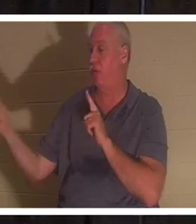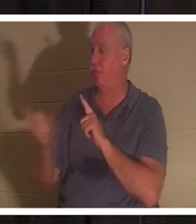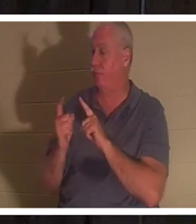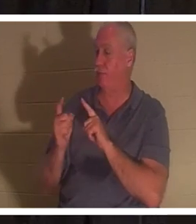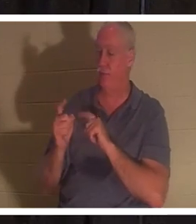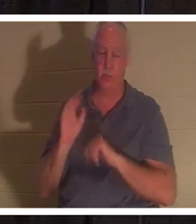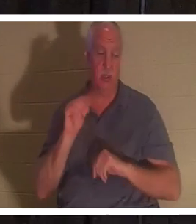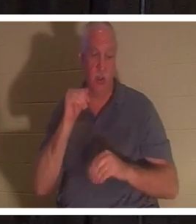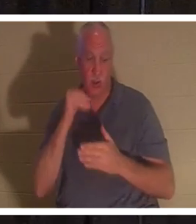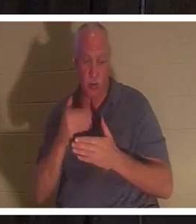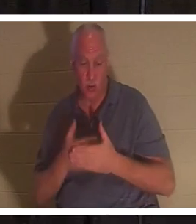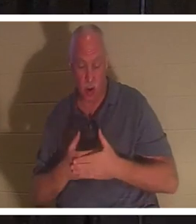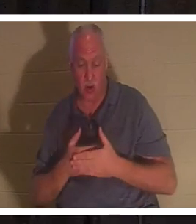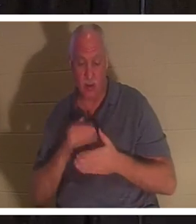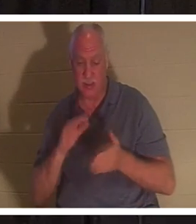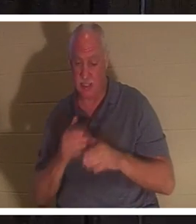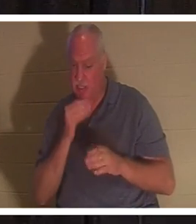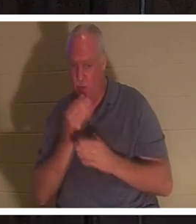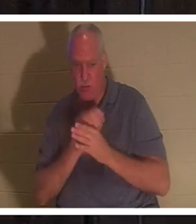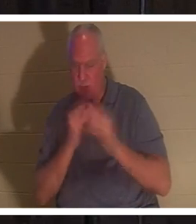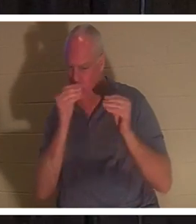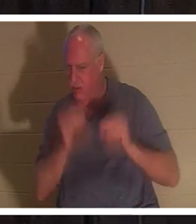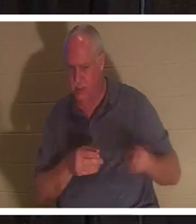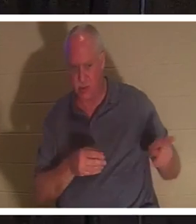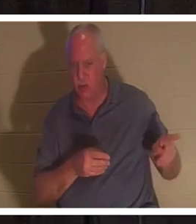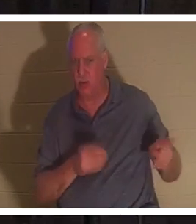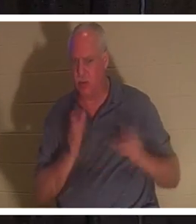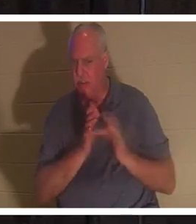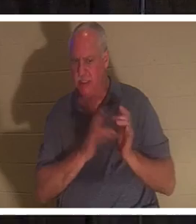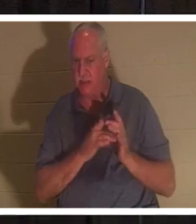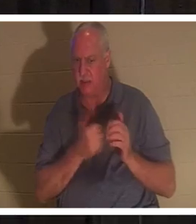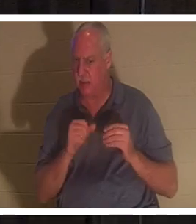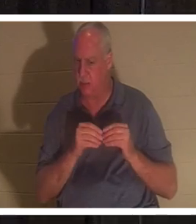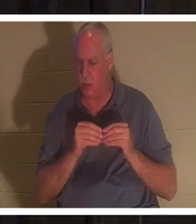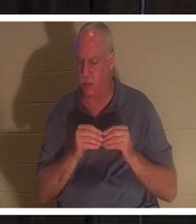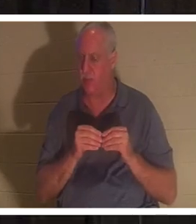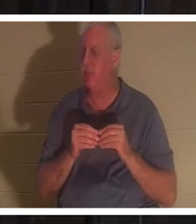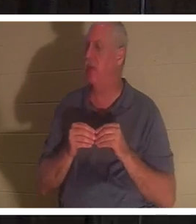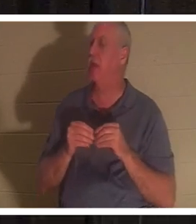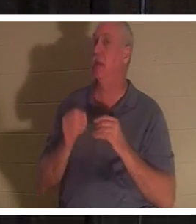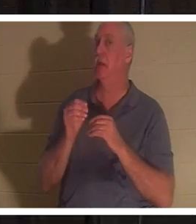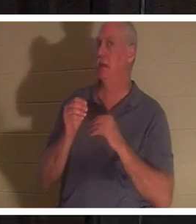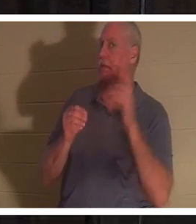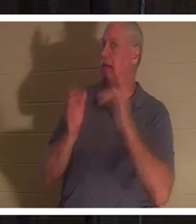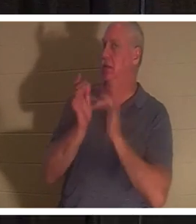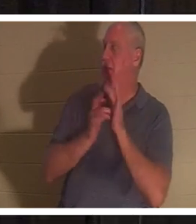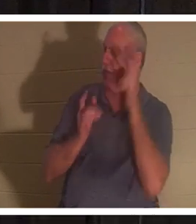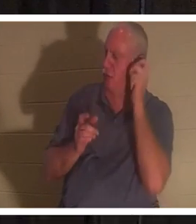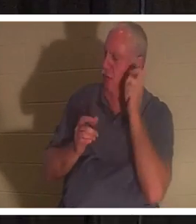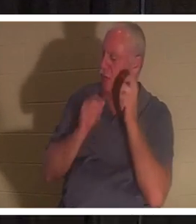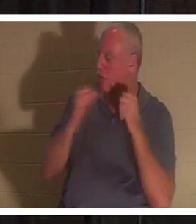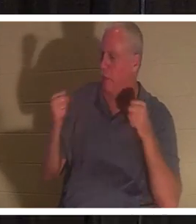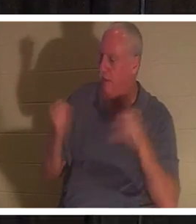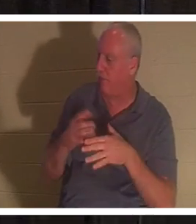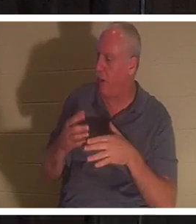もう先生に迷惑をかけないでください』」。これを聞いてイエスはヤイロに言われた、「恐れることはない、信じなさい。そうすれば彼女は癒される。